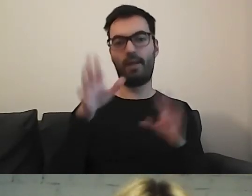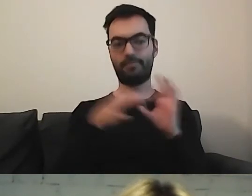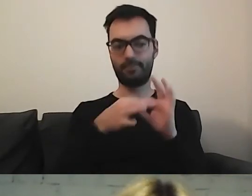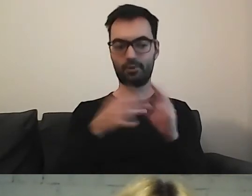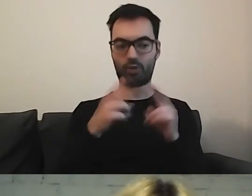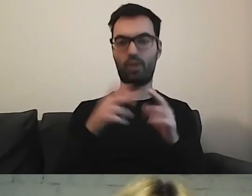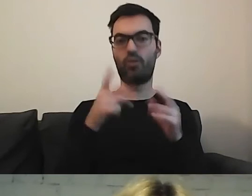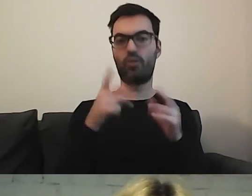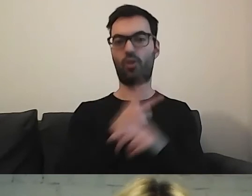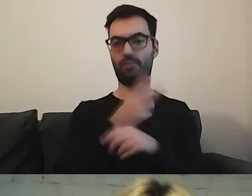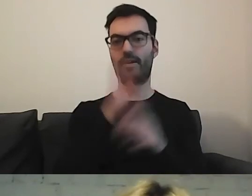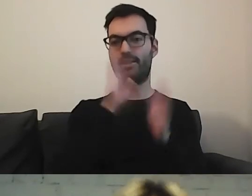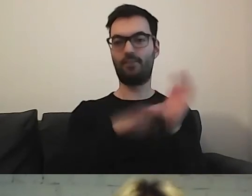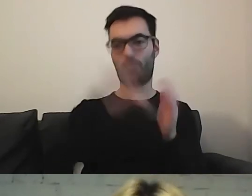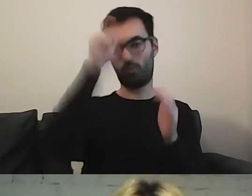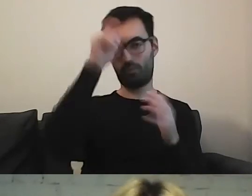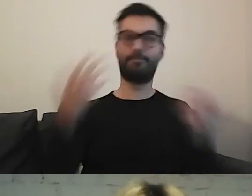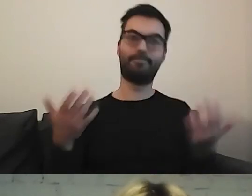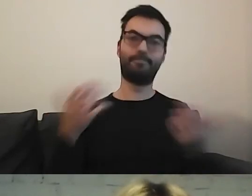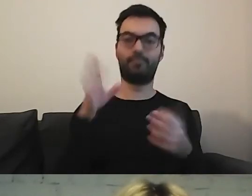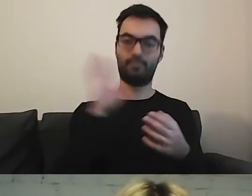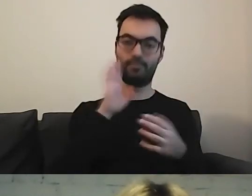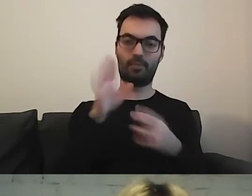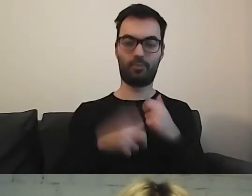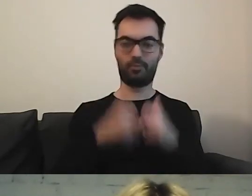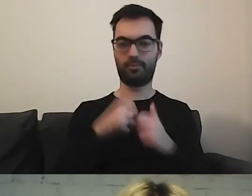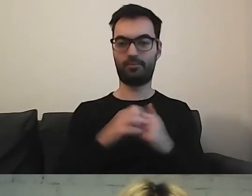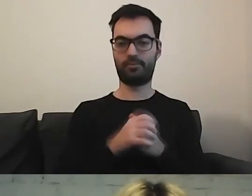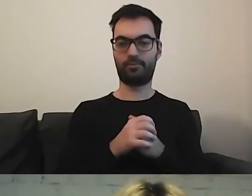Zwykły odbiorca może mieć problem ze słowem kluczowym.